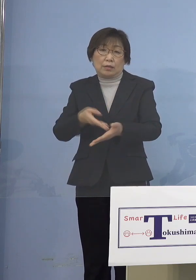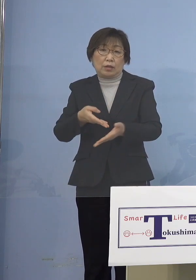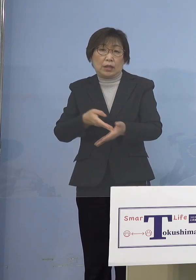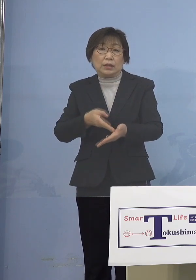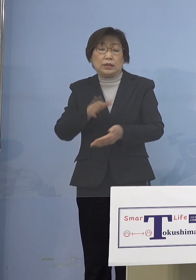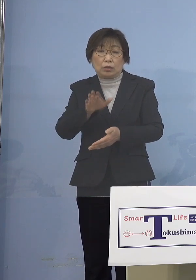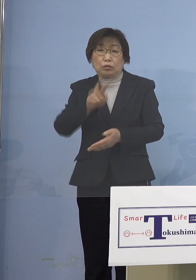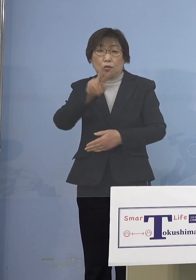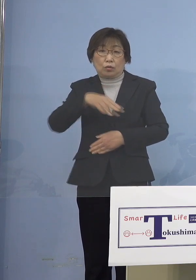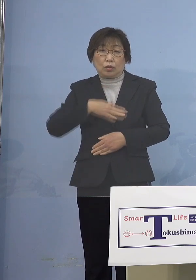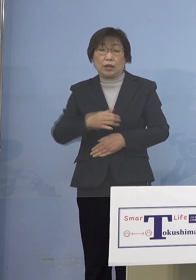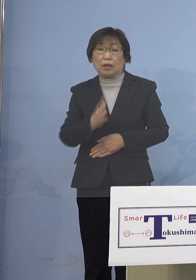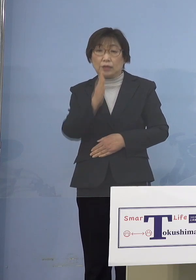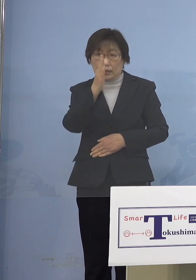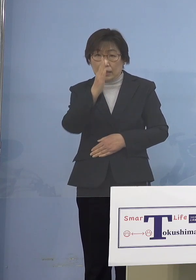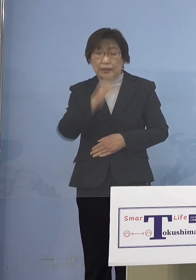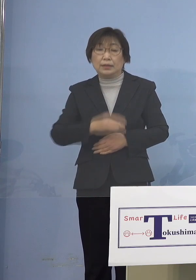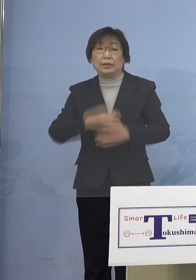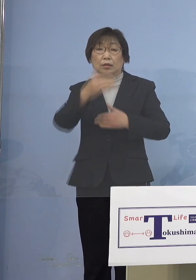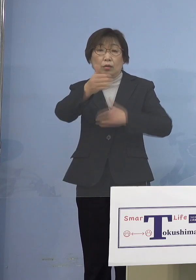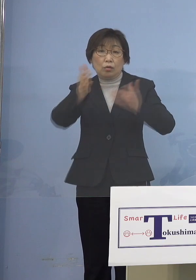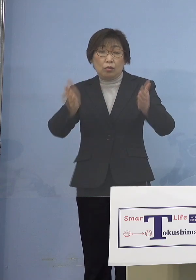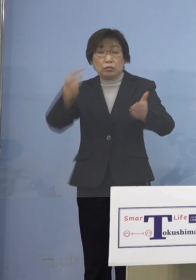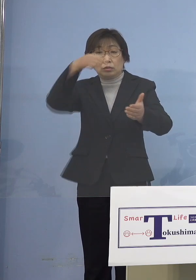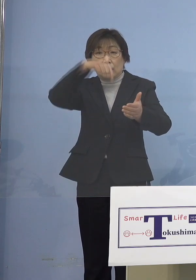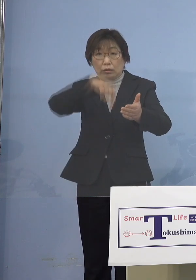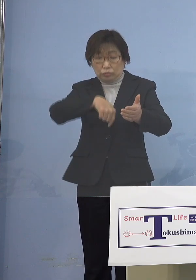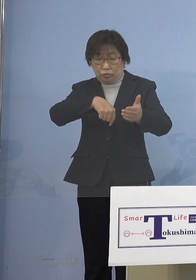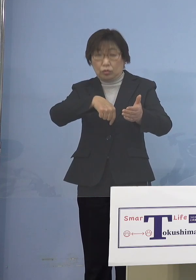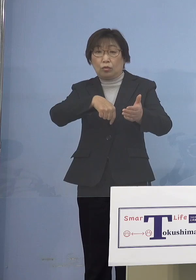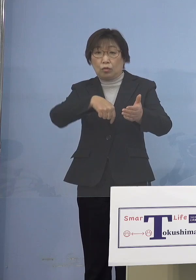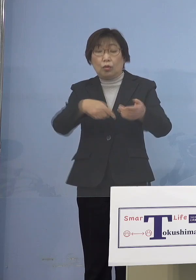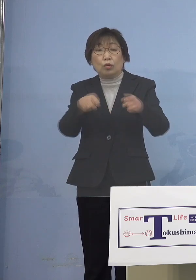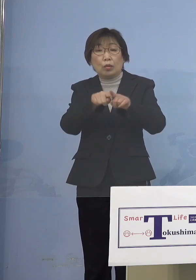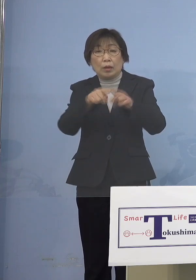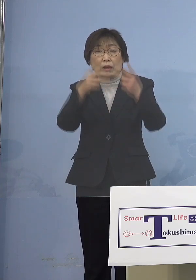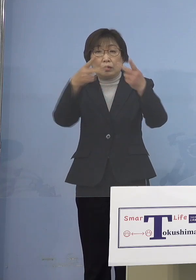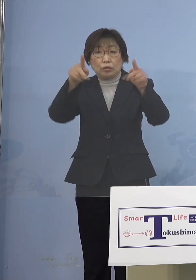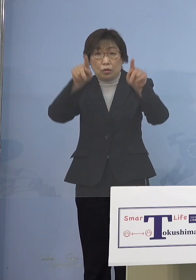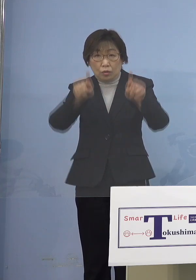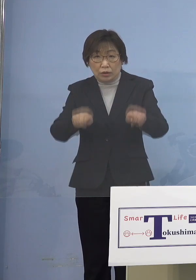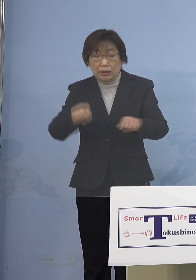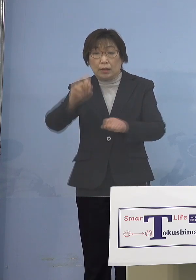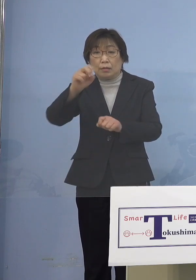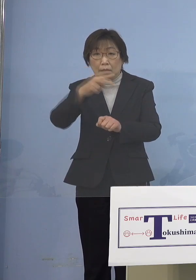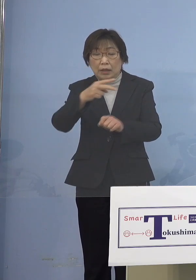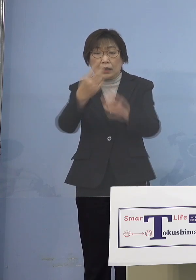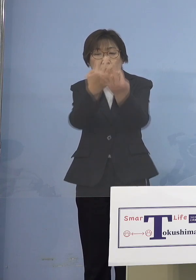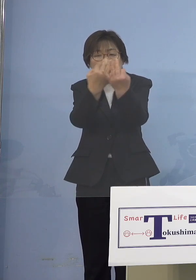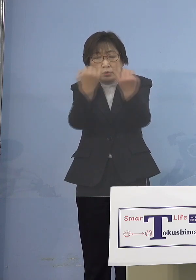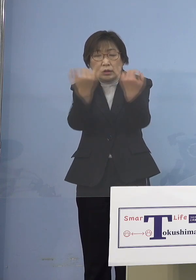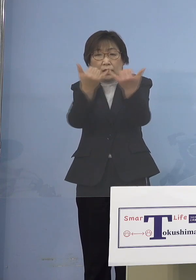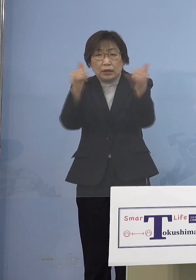屋内運動を伴う行事あるいは 大人数で大声を出すような行事については